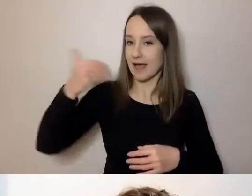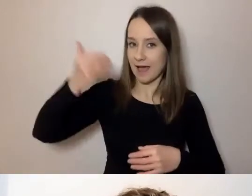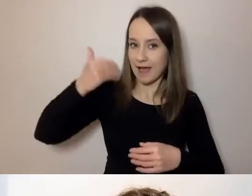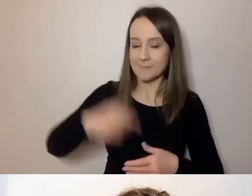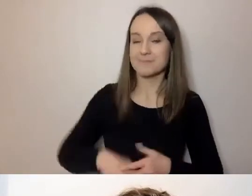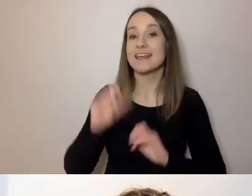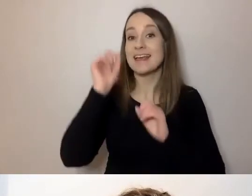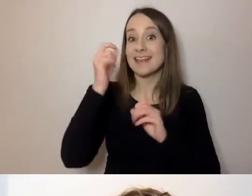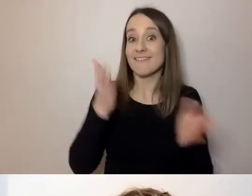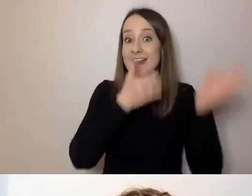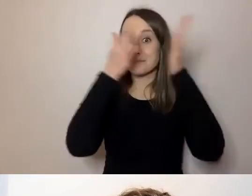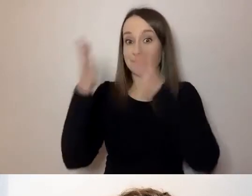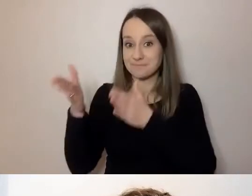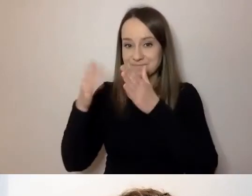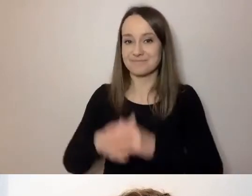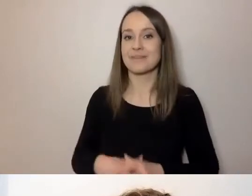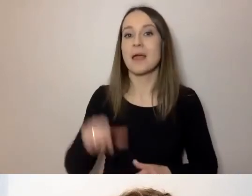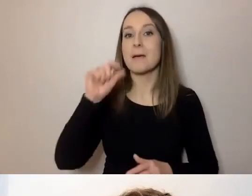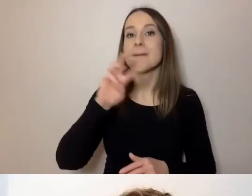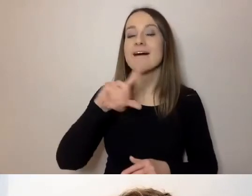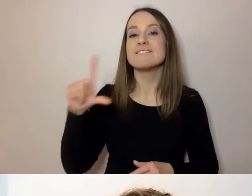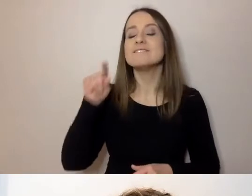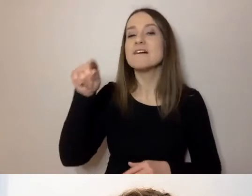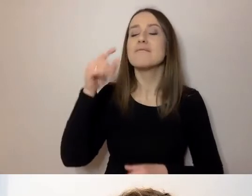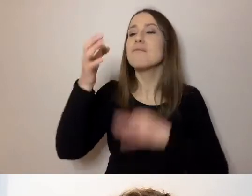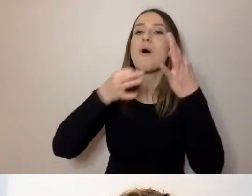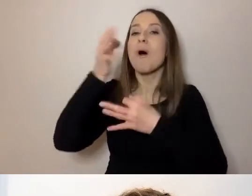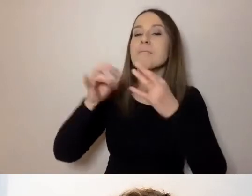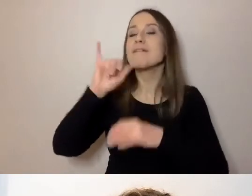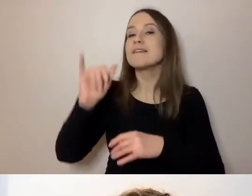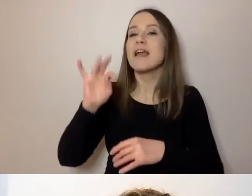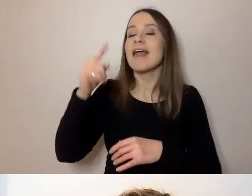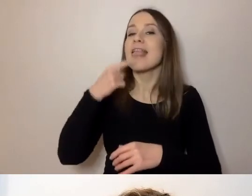Paweł opowie nam ze swojej perspektywy o języku prostym - będzie prezentacja.